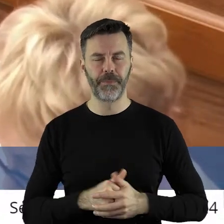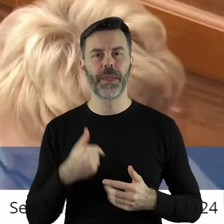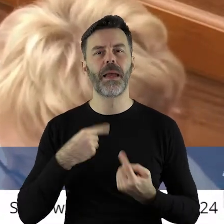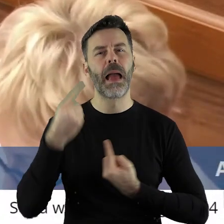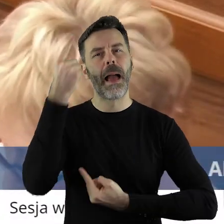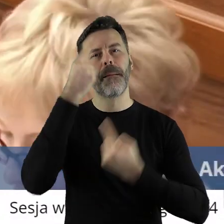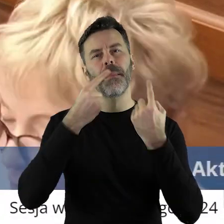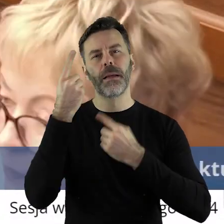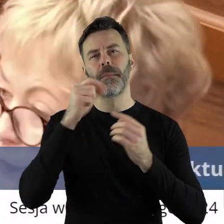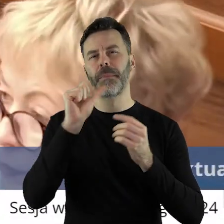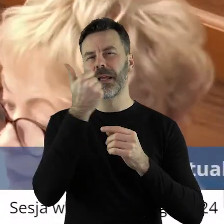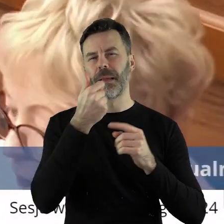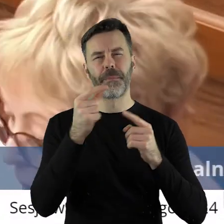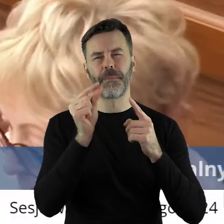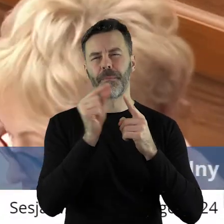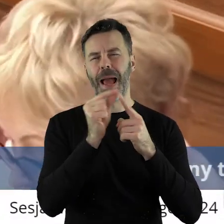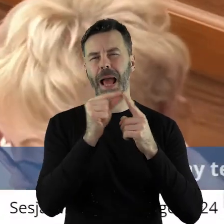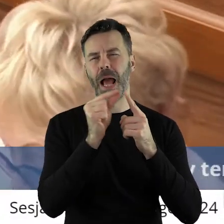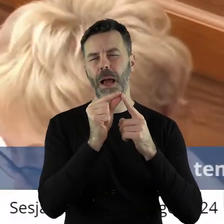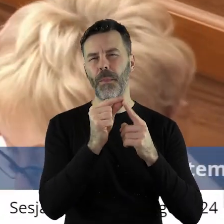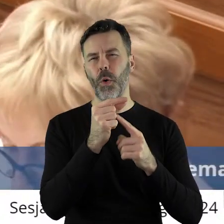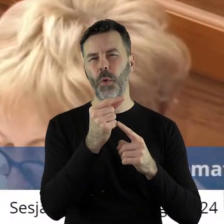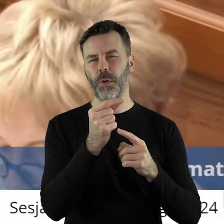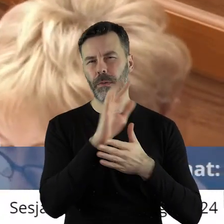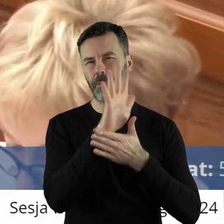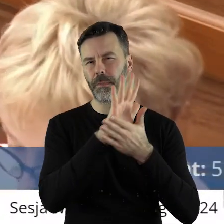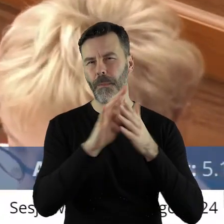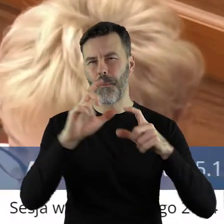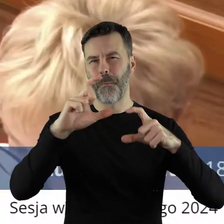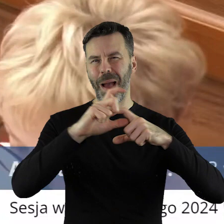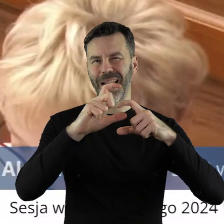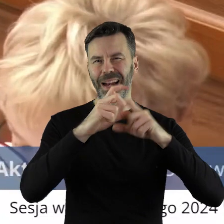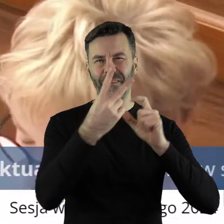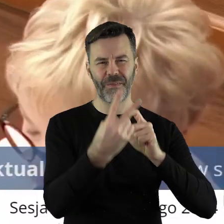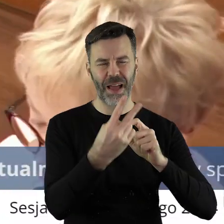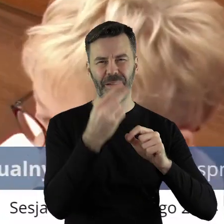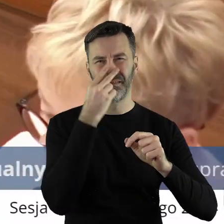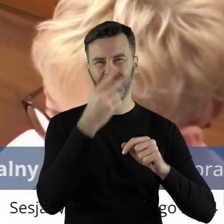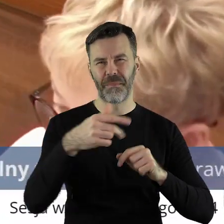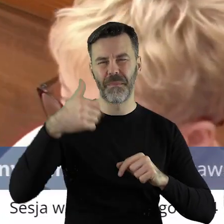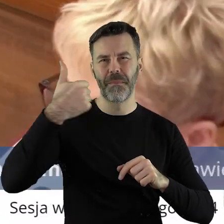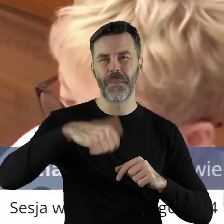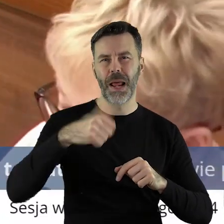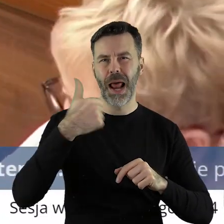Po pierwsze, uważam, że § 2 tej uchwały jest niekompletny,